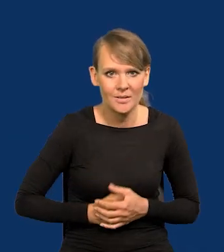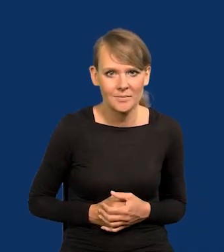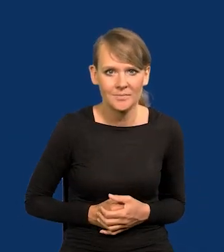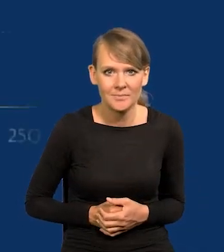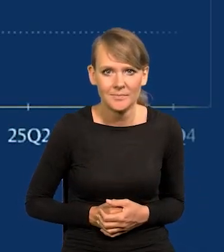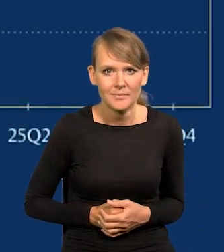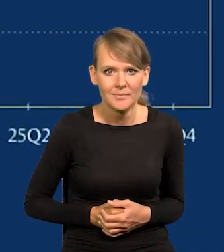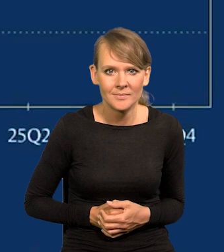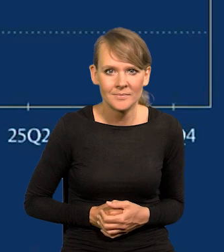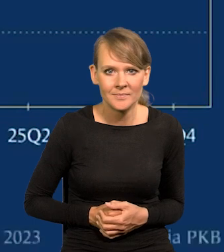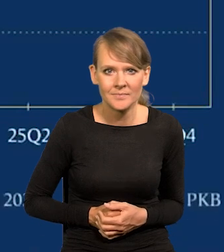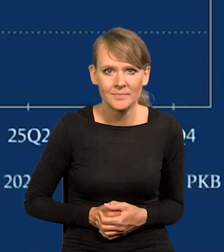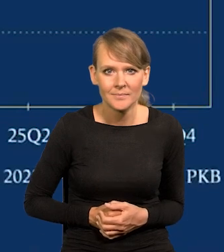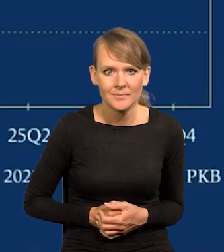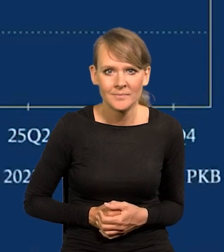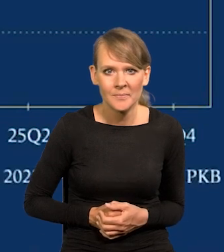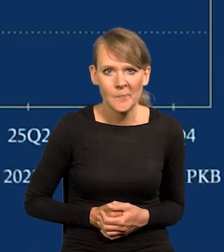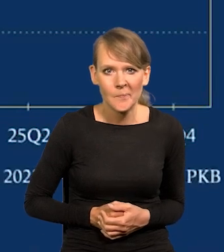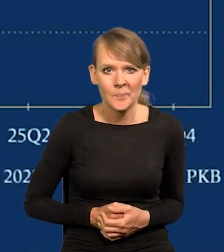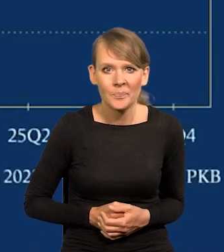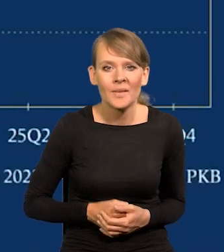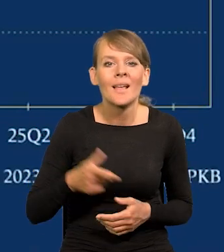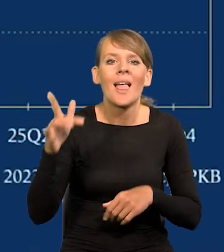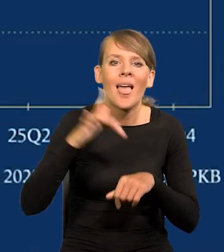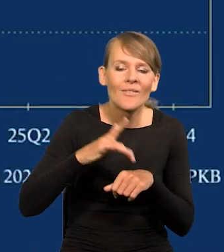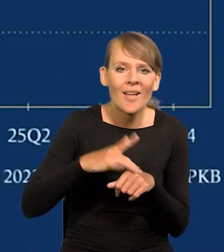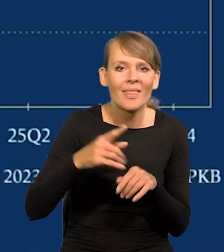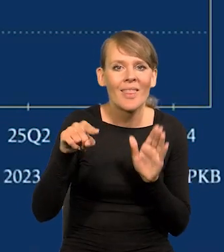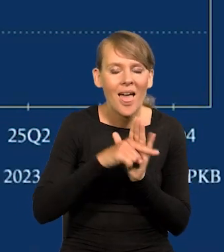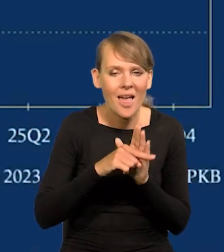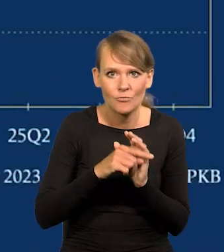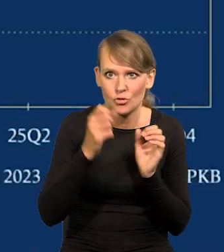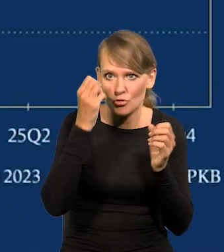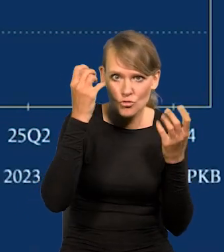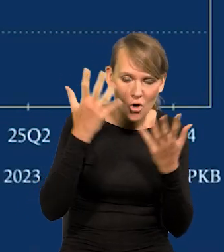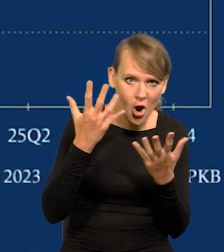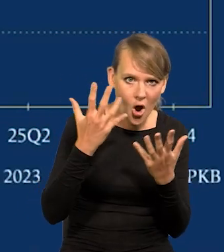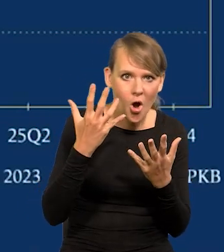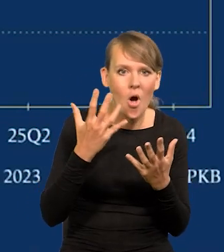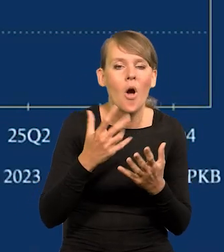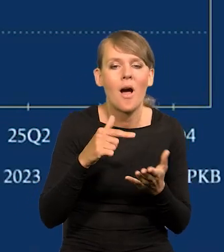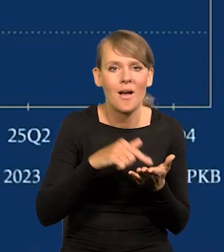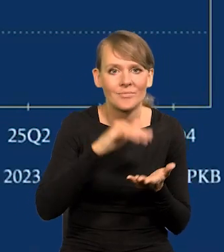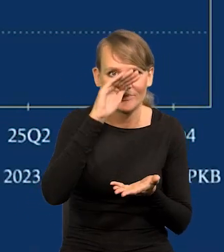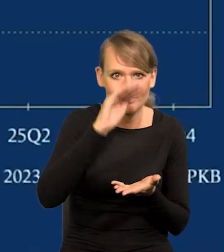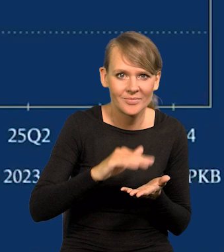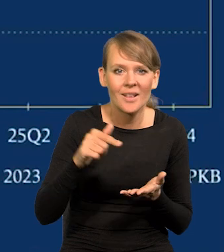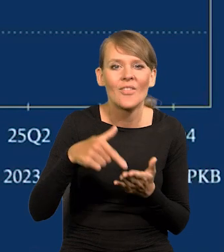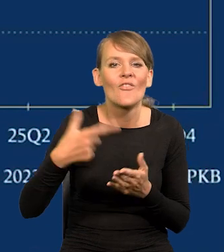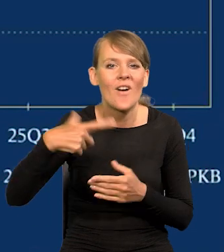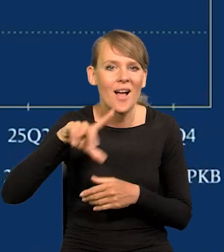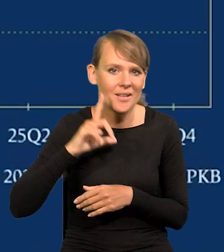wraz z wygasaniem tych efektów negatywnych szoków, które nastąpiły już dwa lata temu.